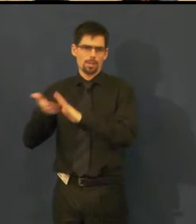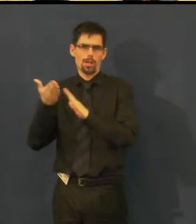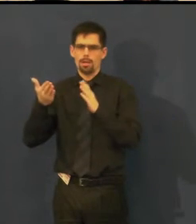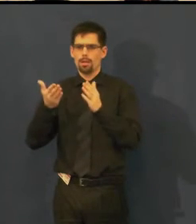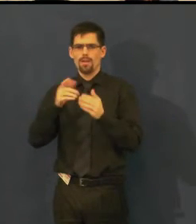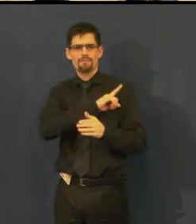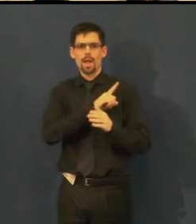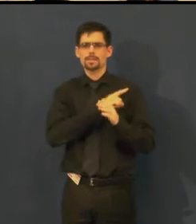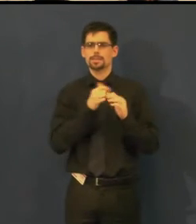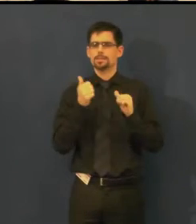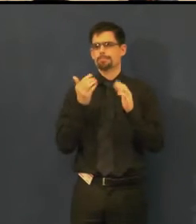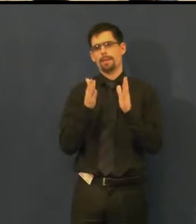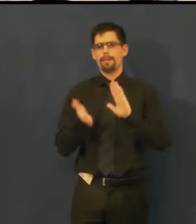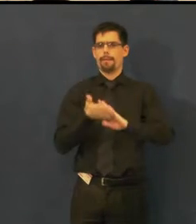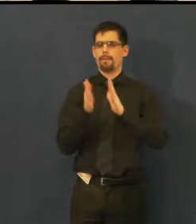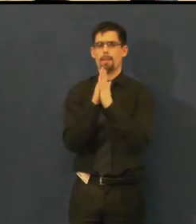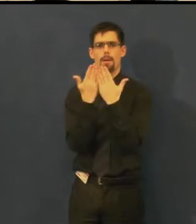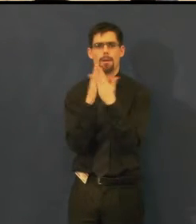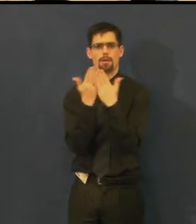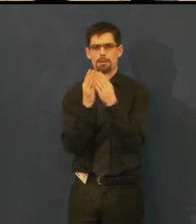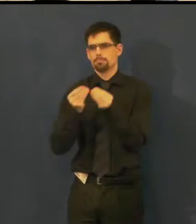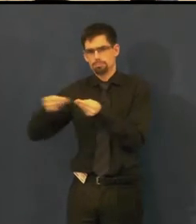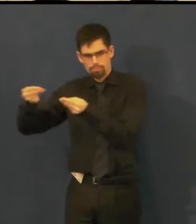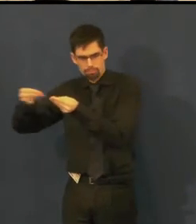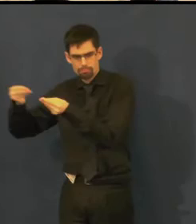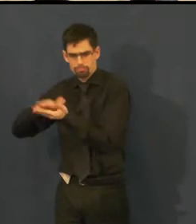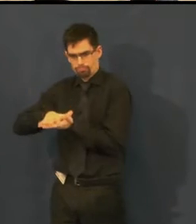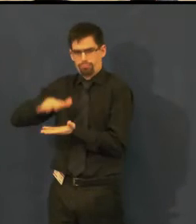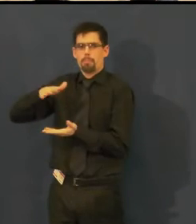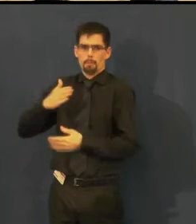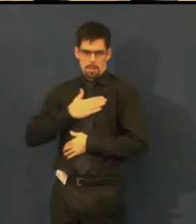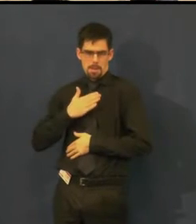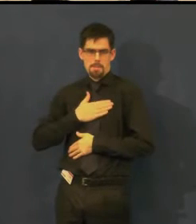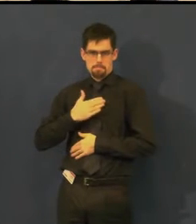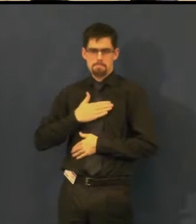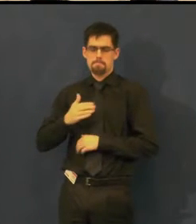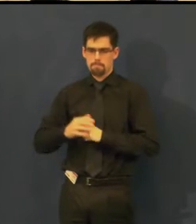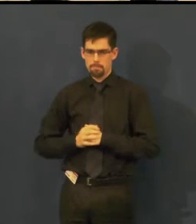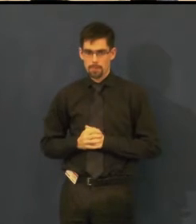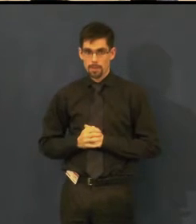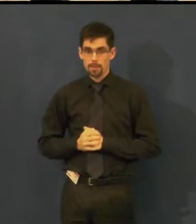které si vytváříme sami, z dílny Švandova divadla a jedno,